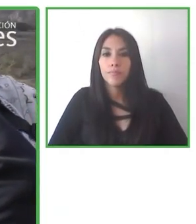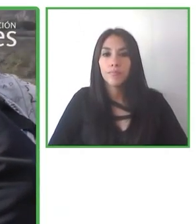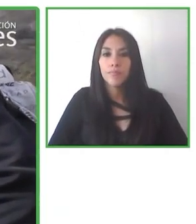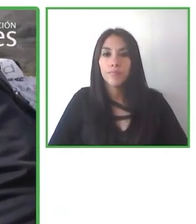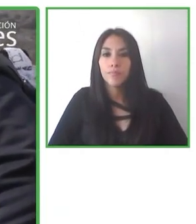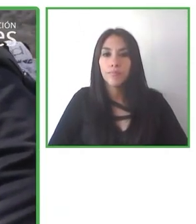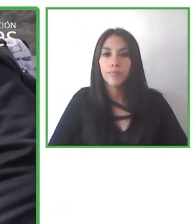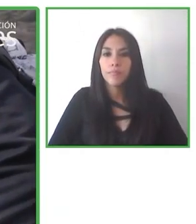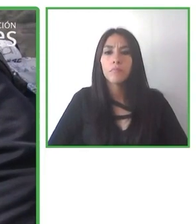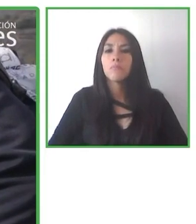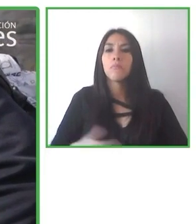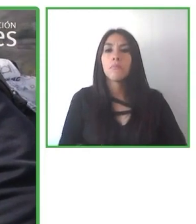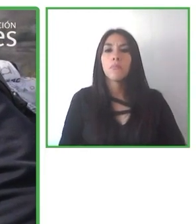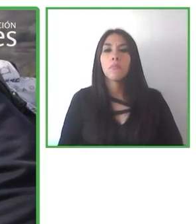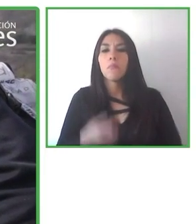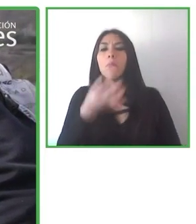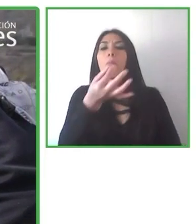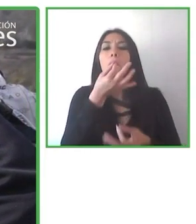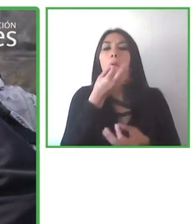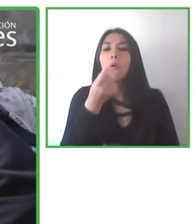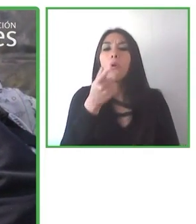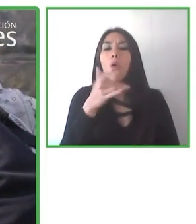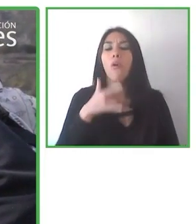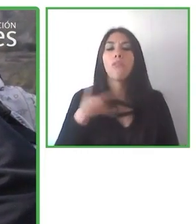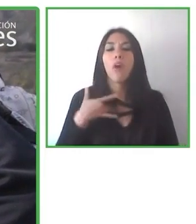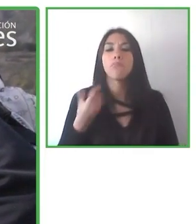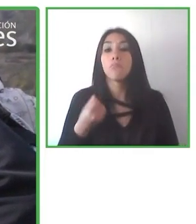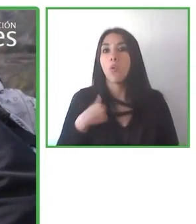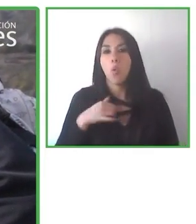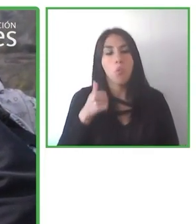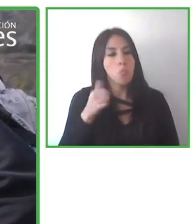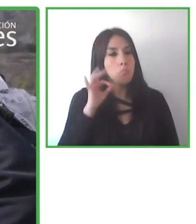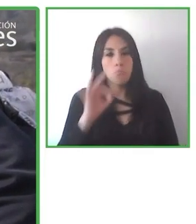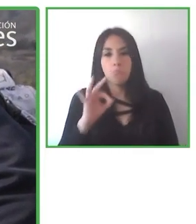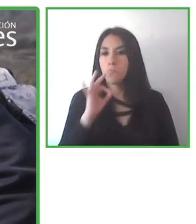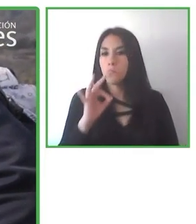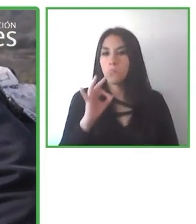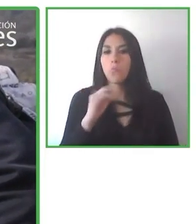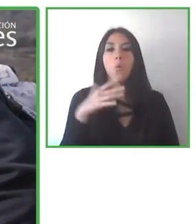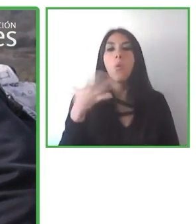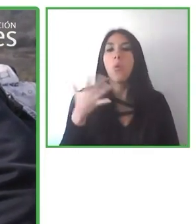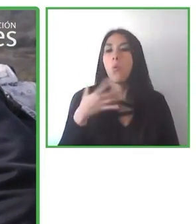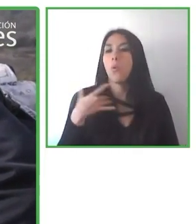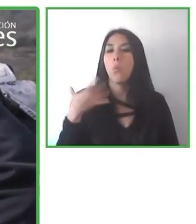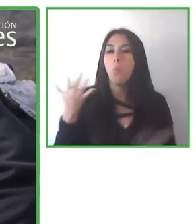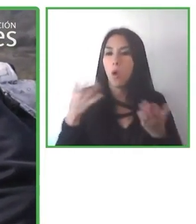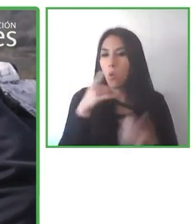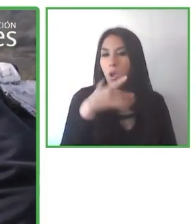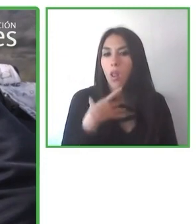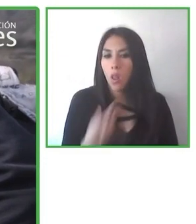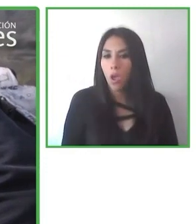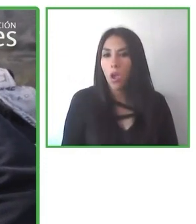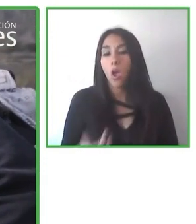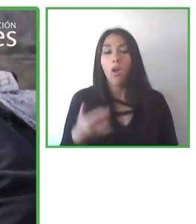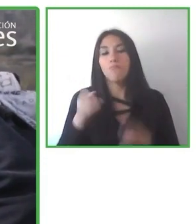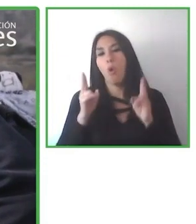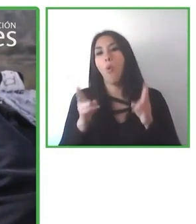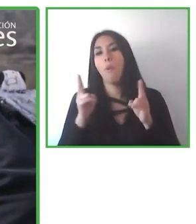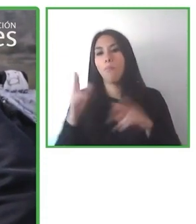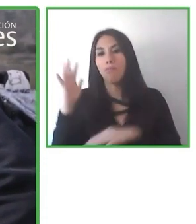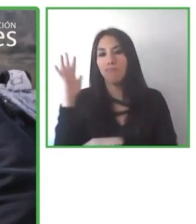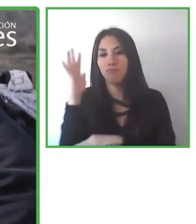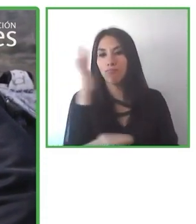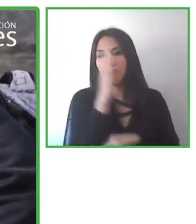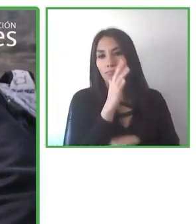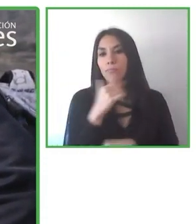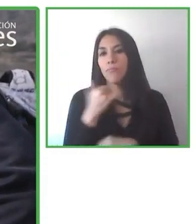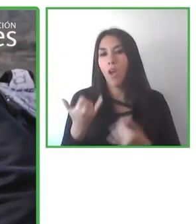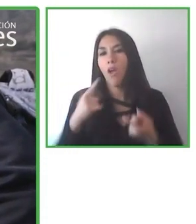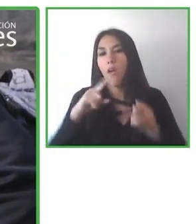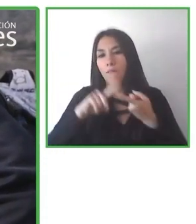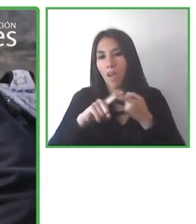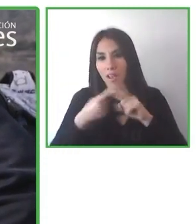accesible. Tuvimos el segundo lanzamiento de nuestro producto, esta plataforma, este lugar